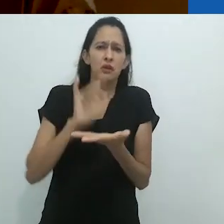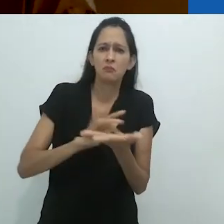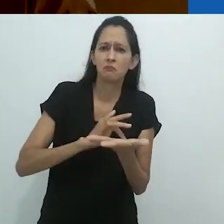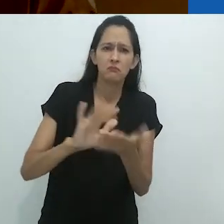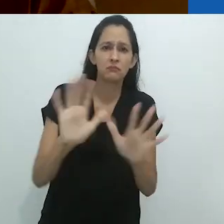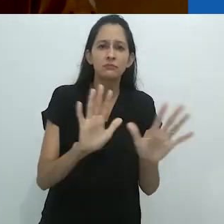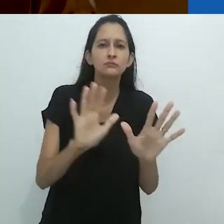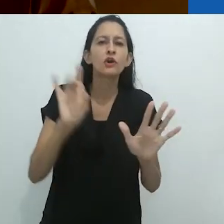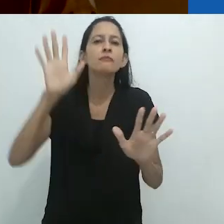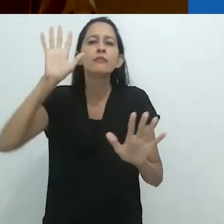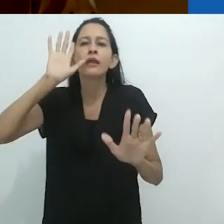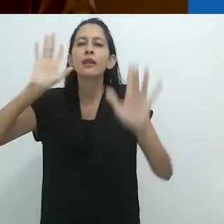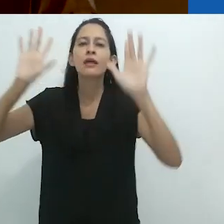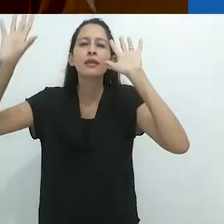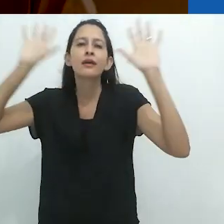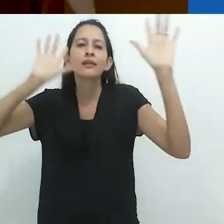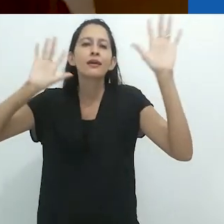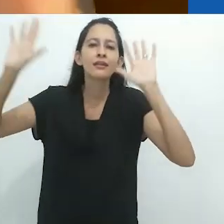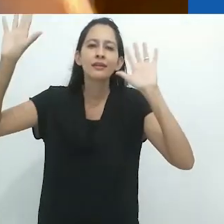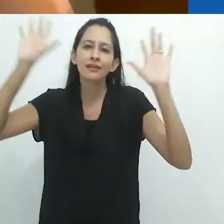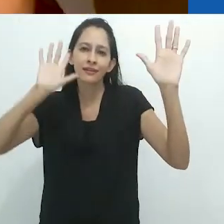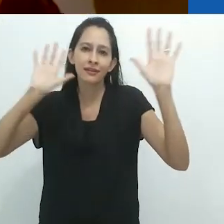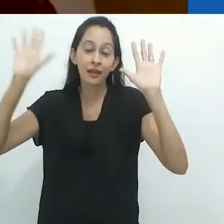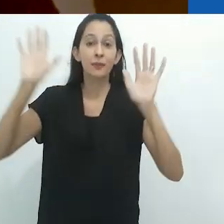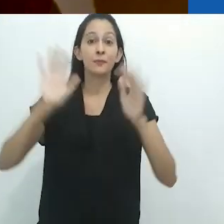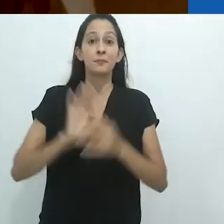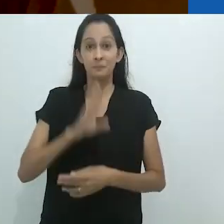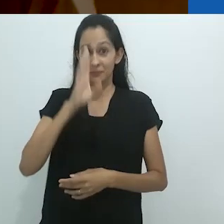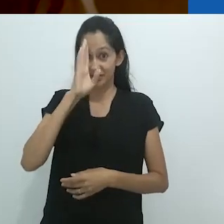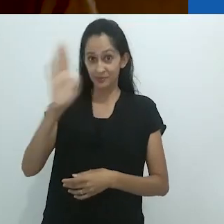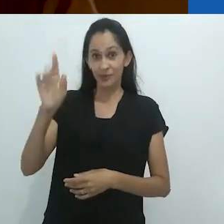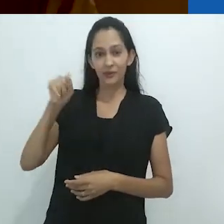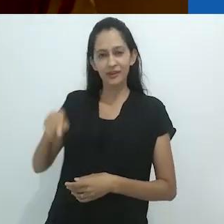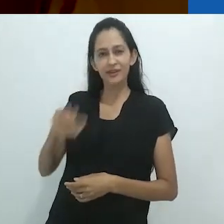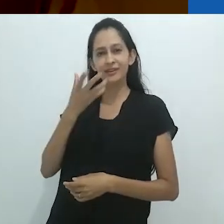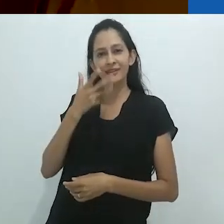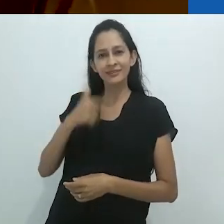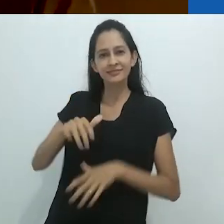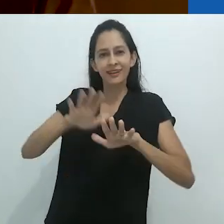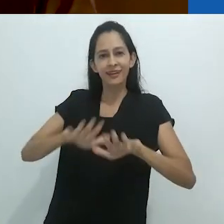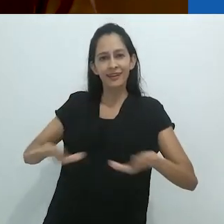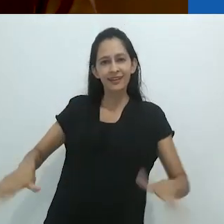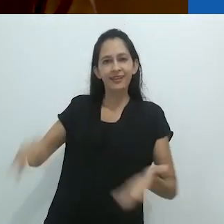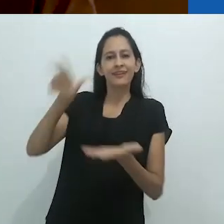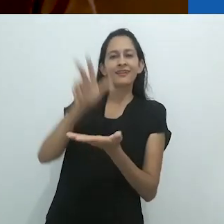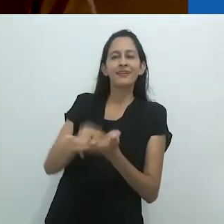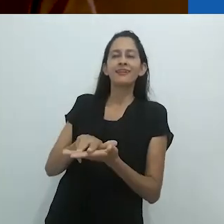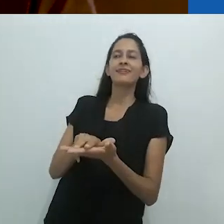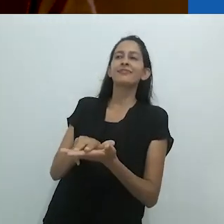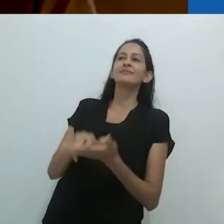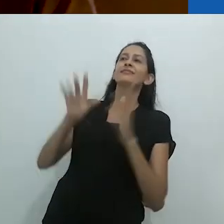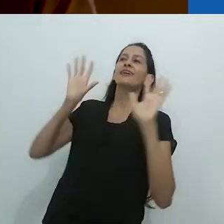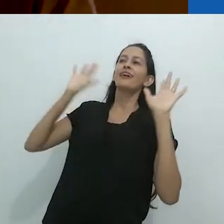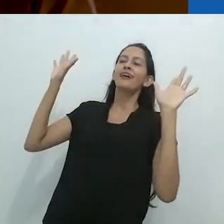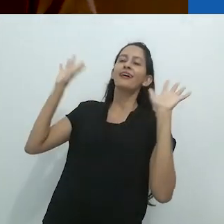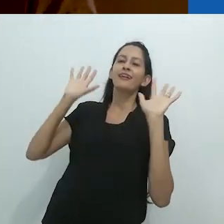e muito era deixado para a imaginação, especialmente para uma criança